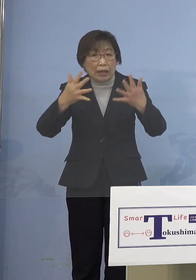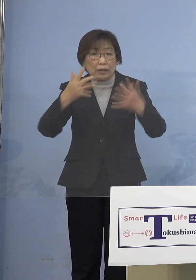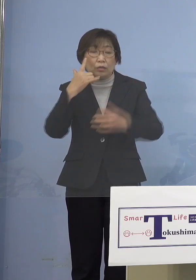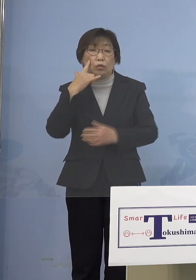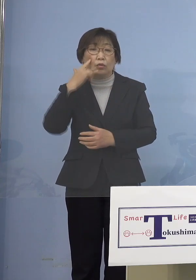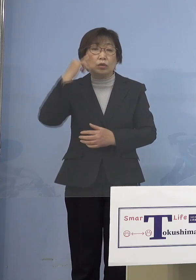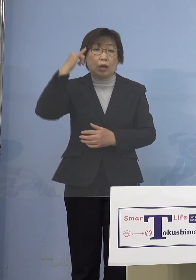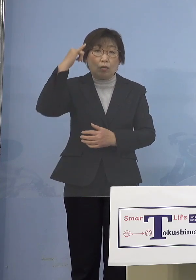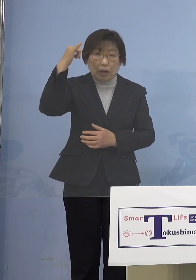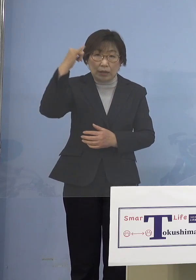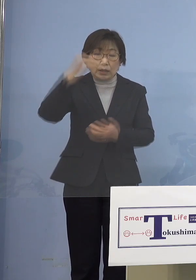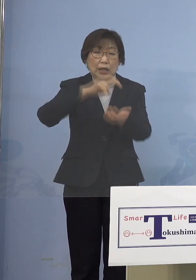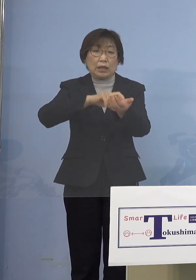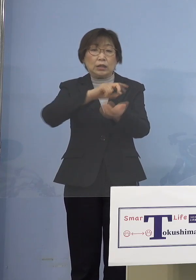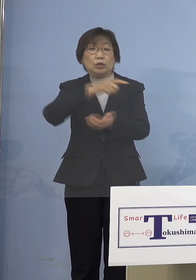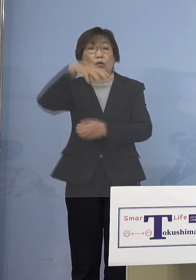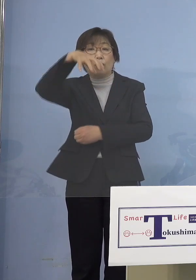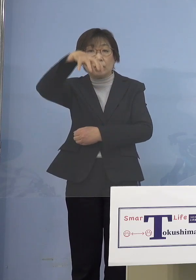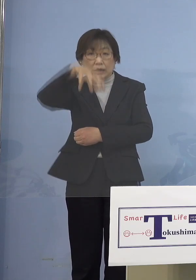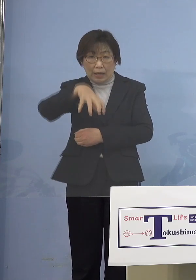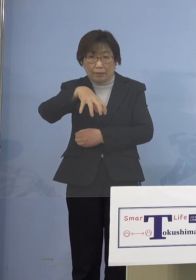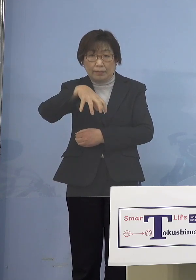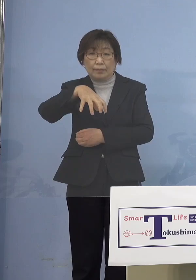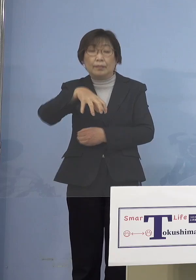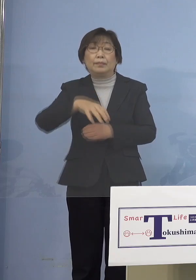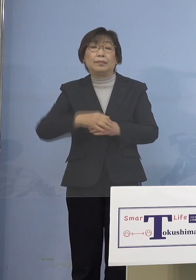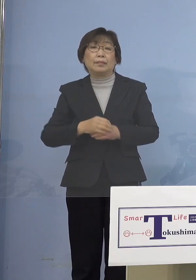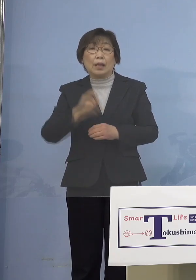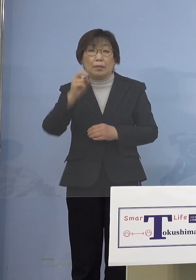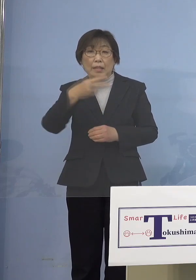医療機関であるとか あるいは高齢者施設